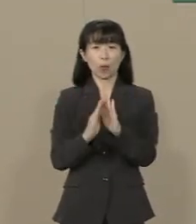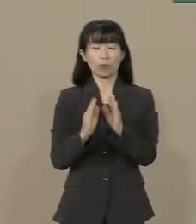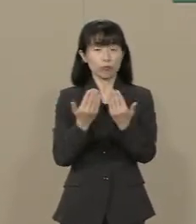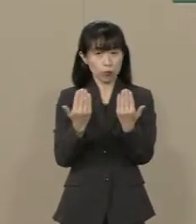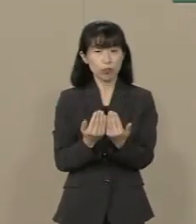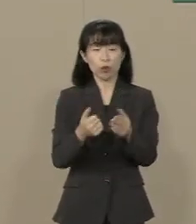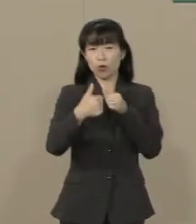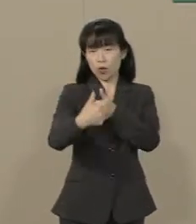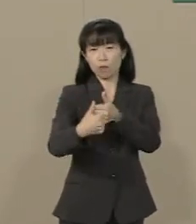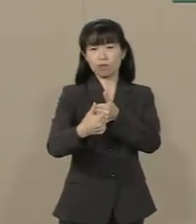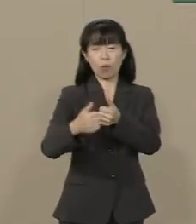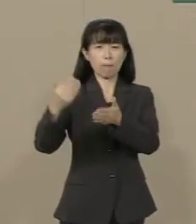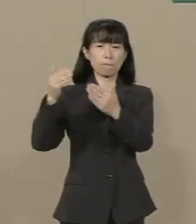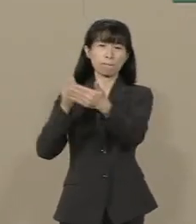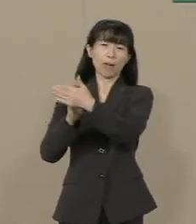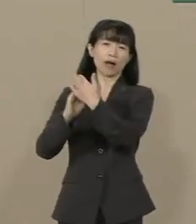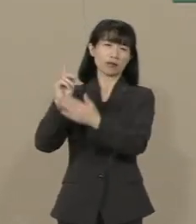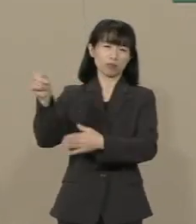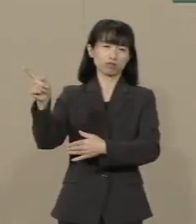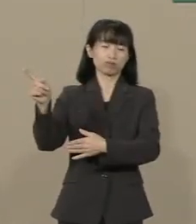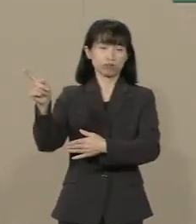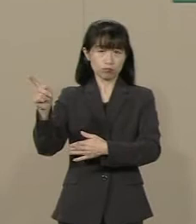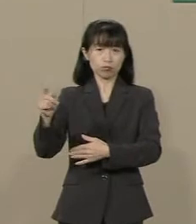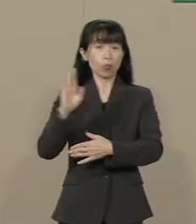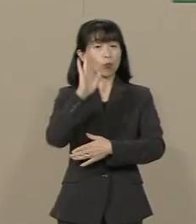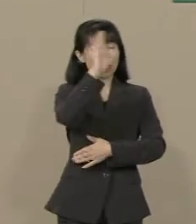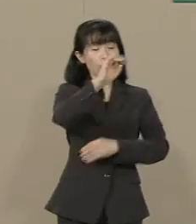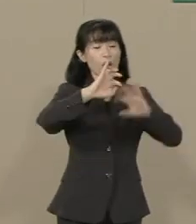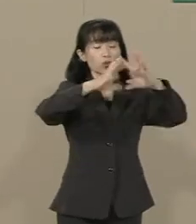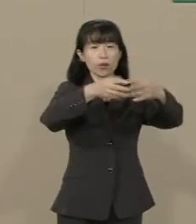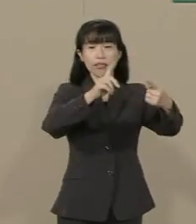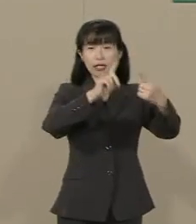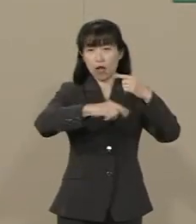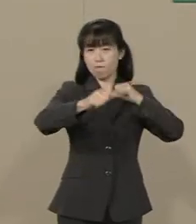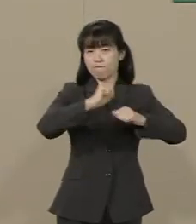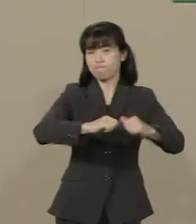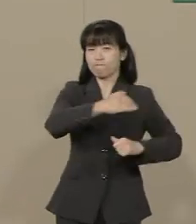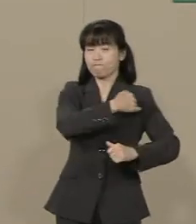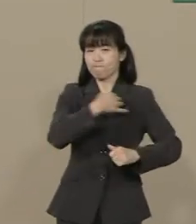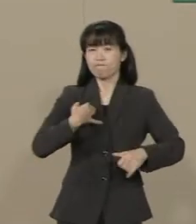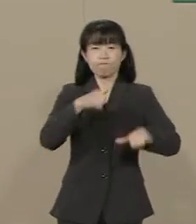これから国際的に活躍できる人材 に求められるものは何でしょうか